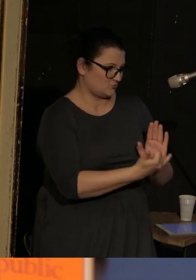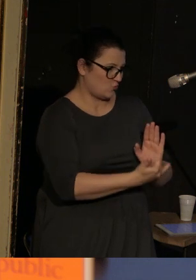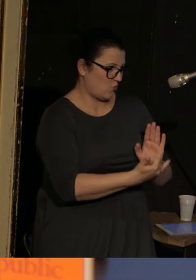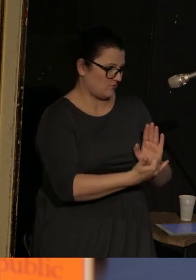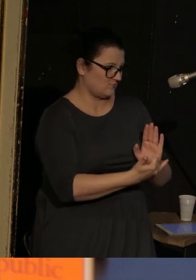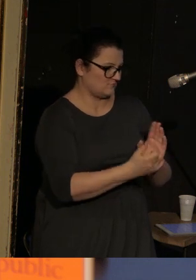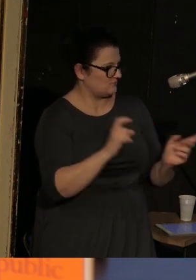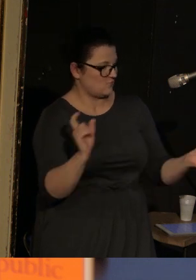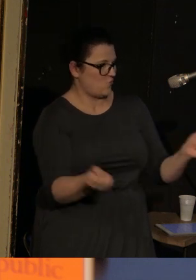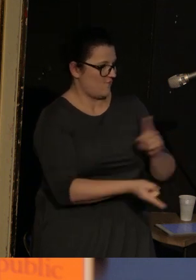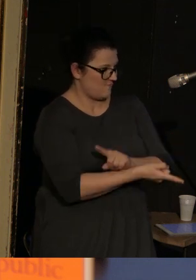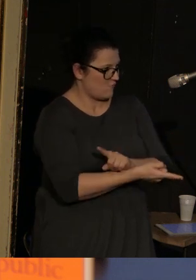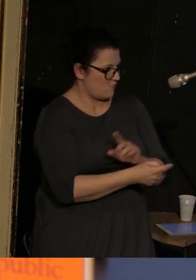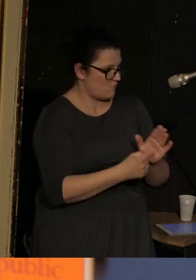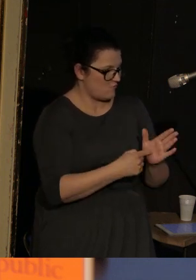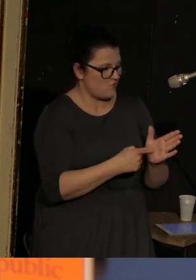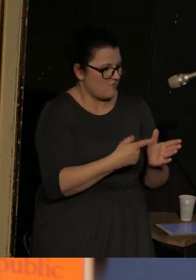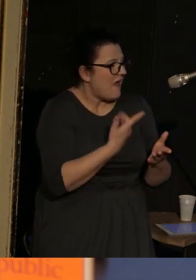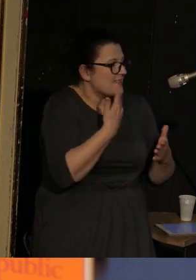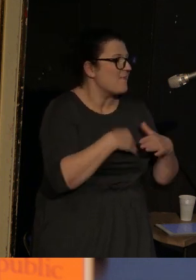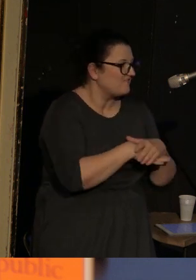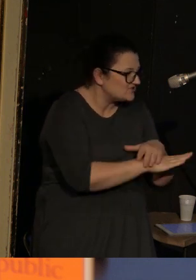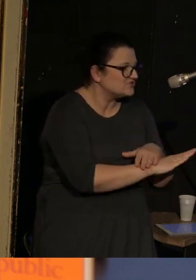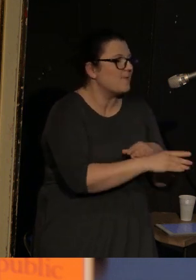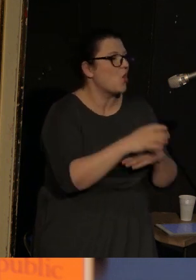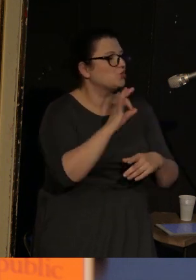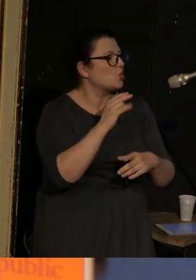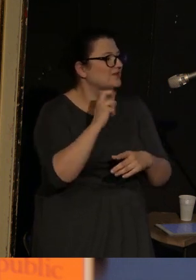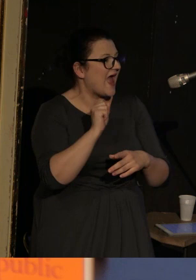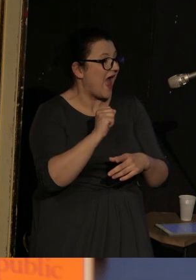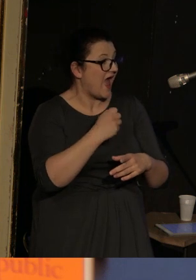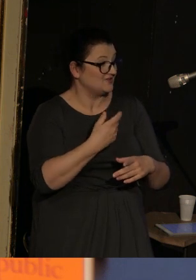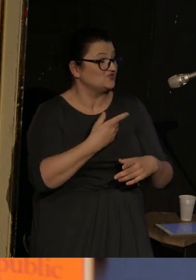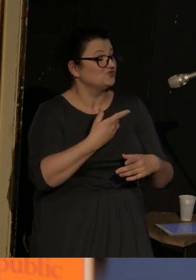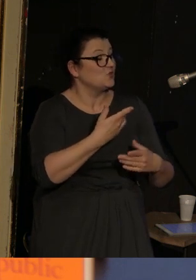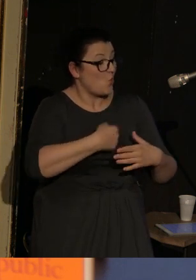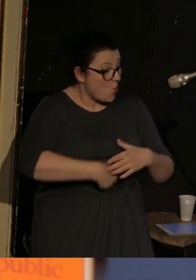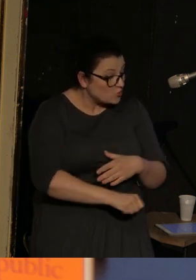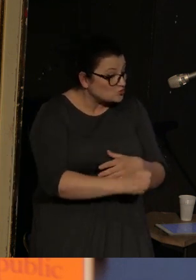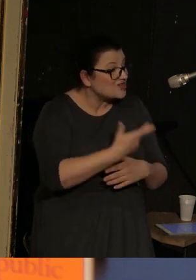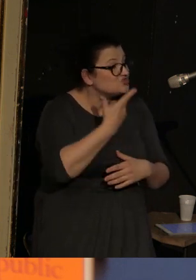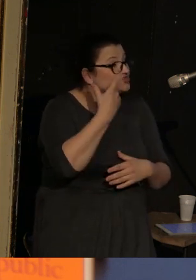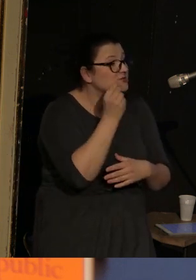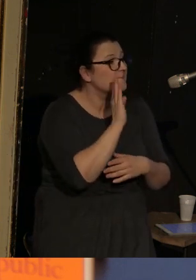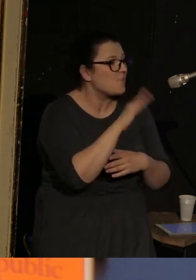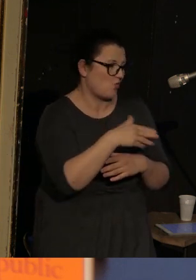Zresztą nie ma za bardzo innego wyjścia, dlatego, że Sonia w trzecim dniu po połogu zostaje zabita.